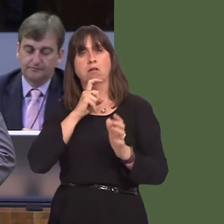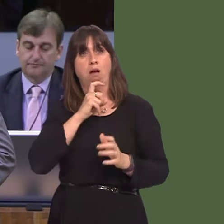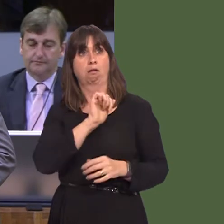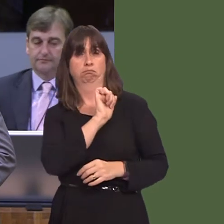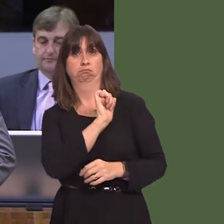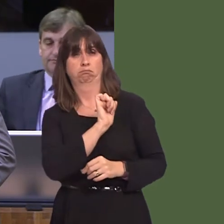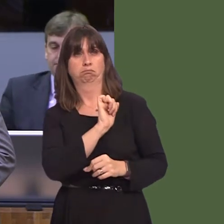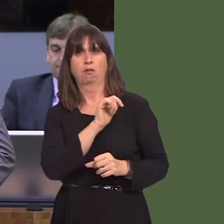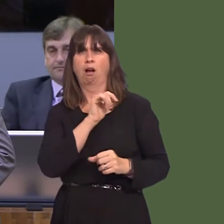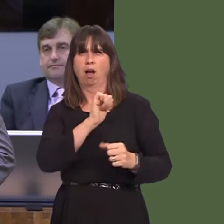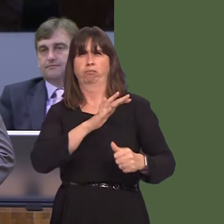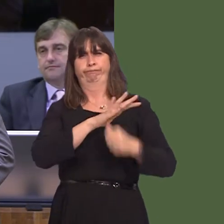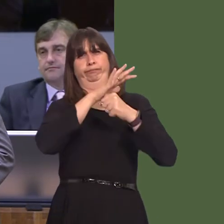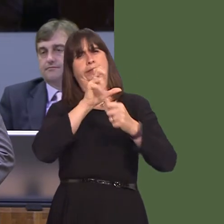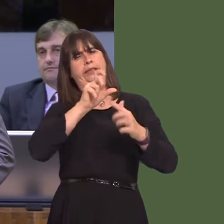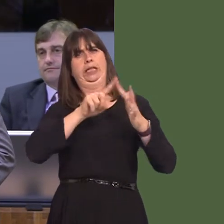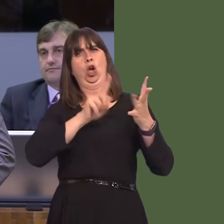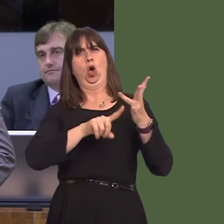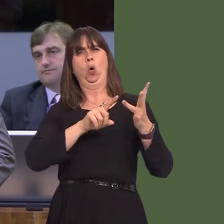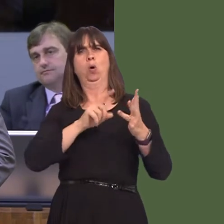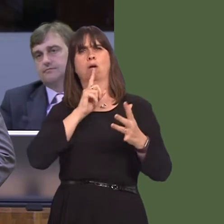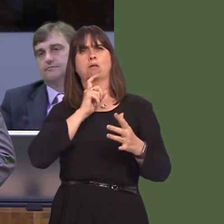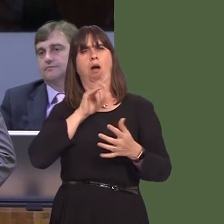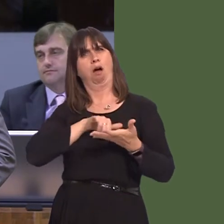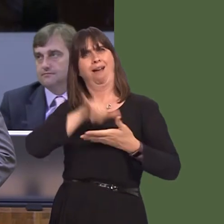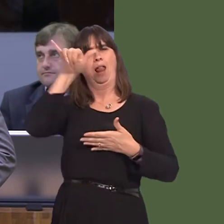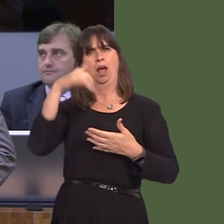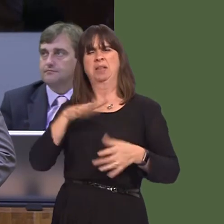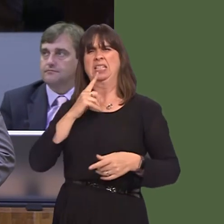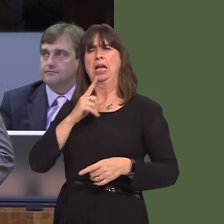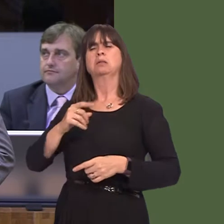a woman would be able to fulfil his role. You as First Minister have rightly identified